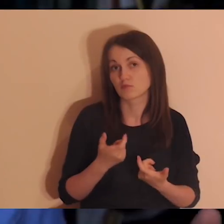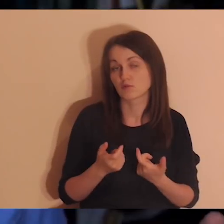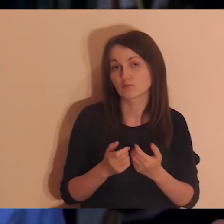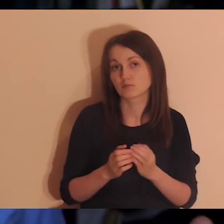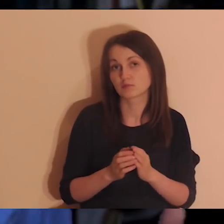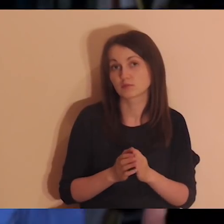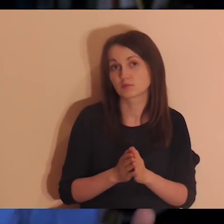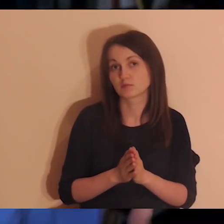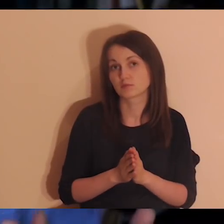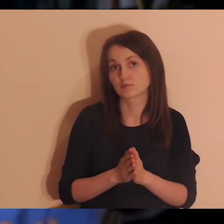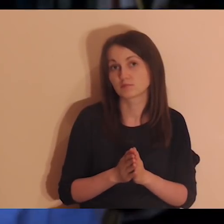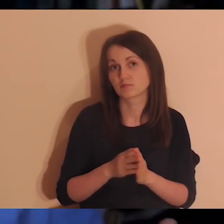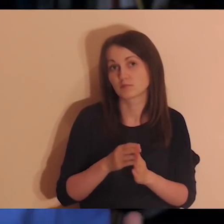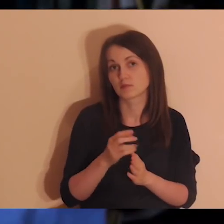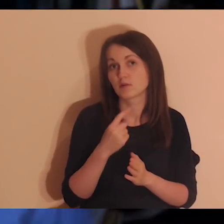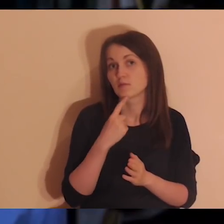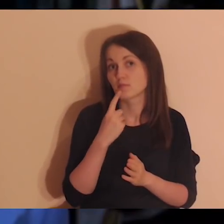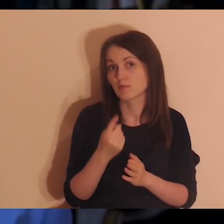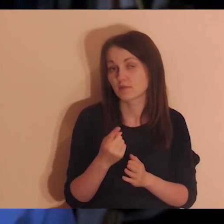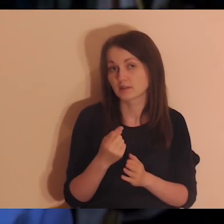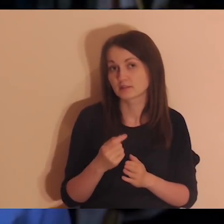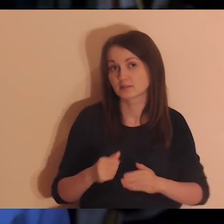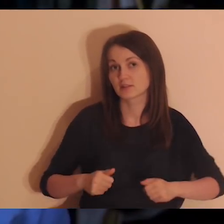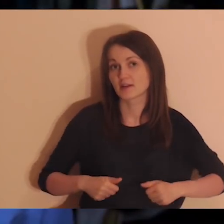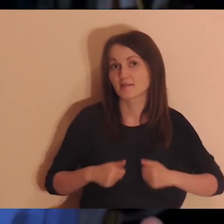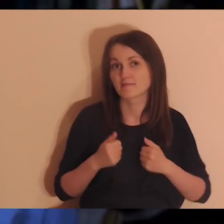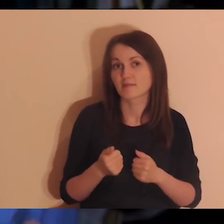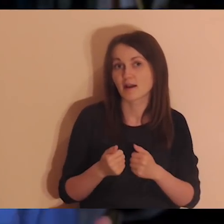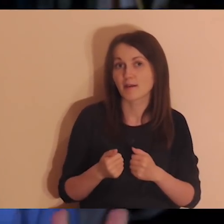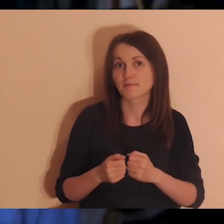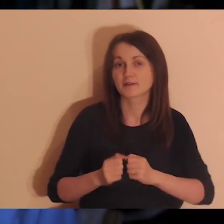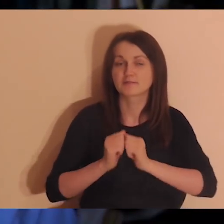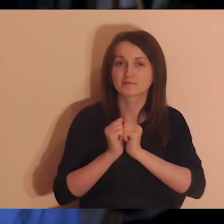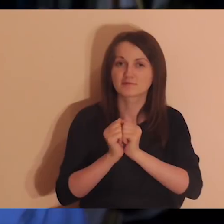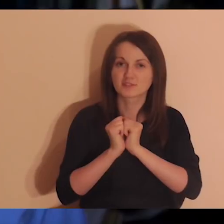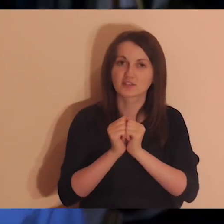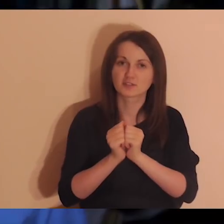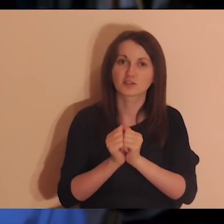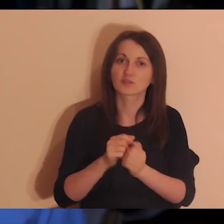przekażcie im, żeby się modlili, żeby udało się zacząć to we wrześniu.